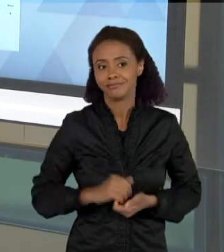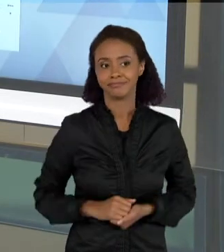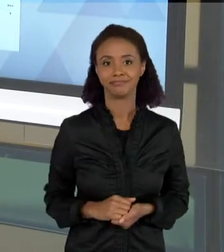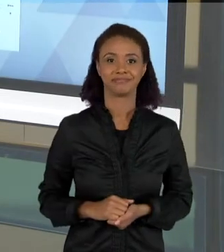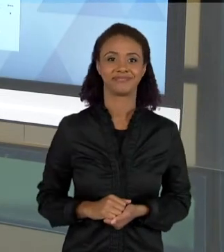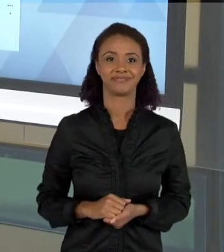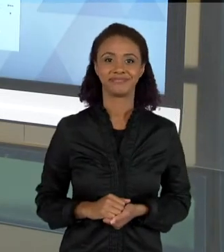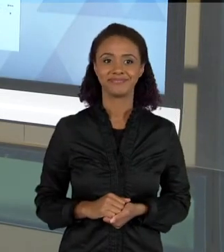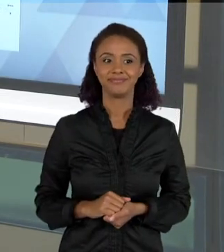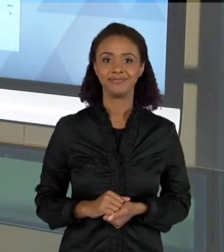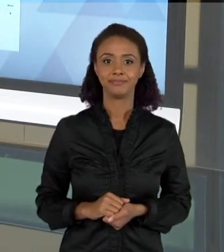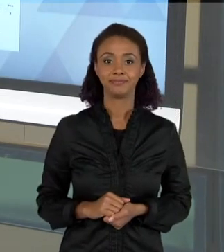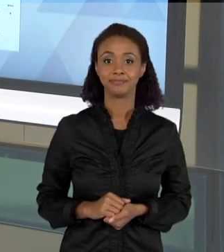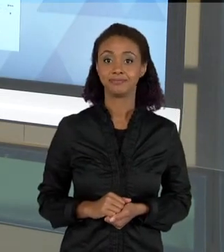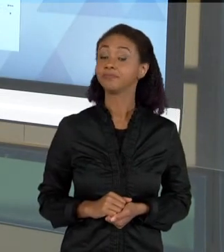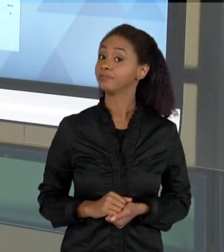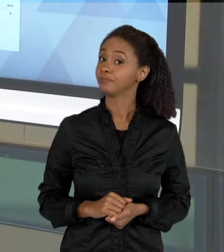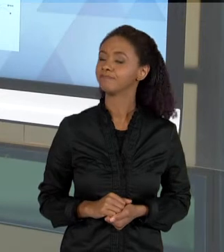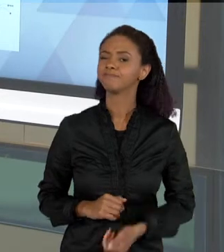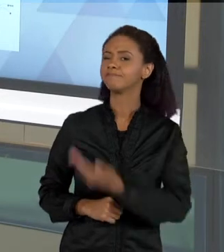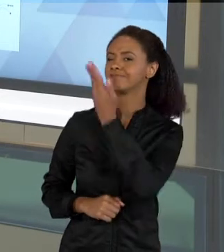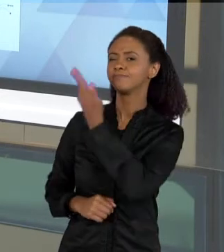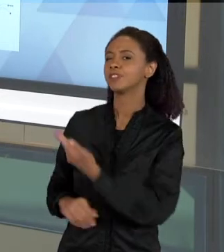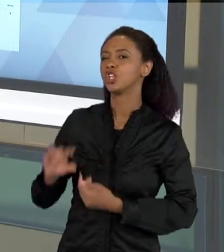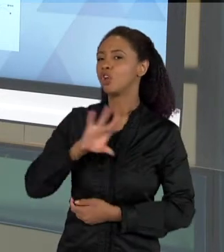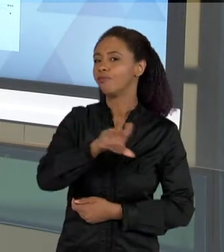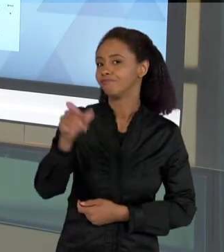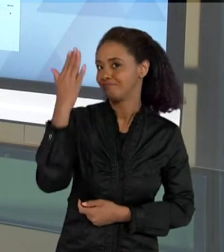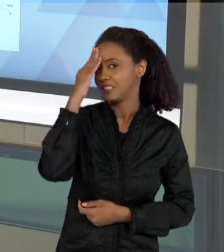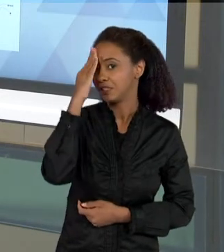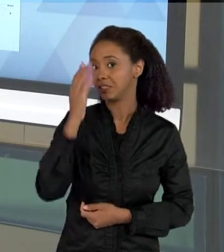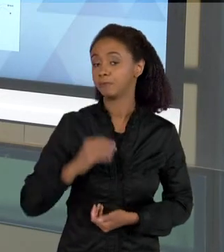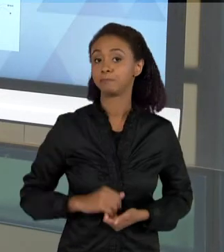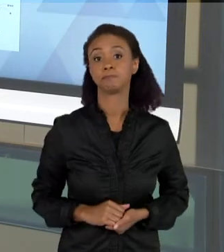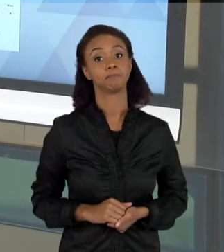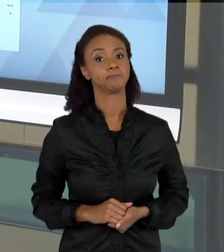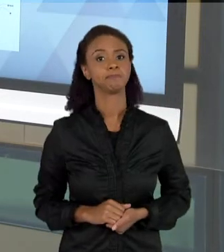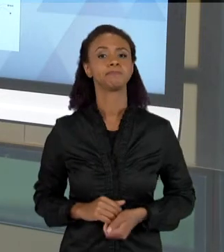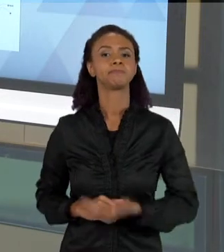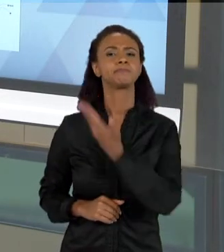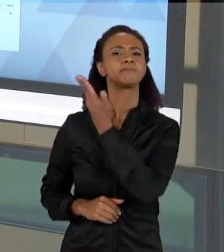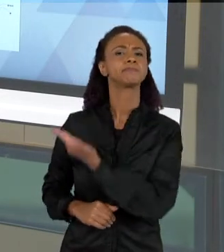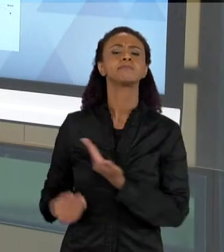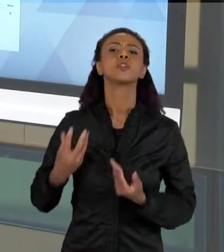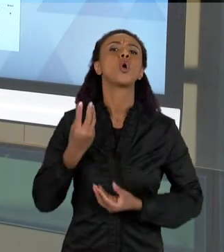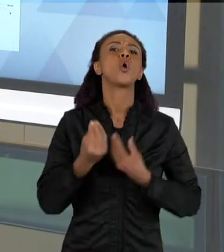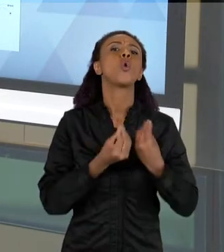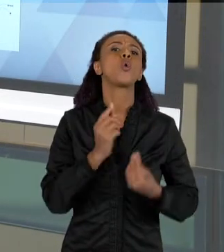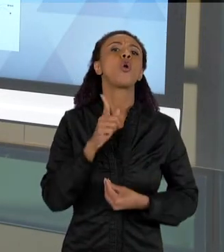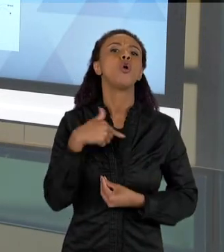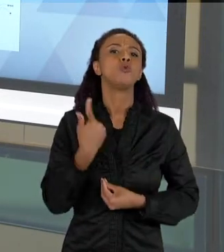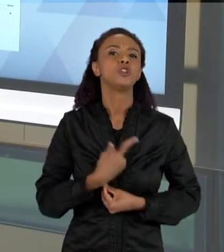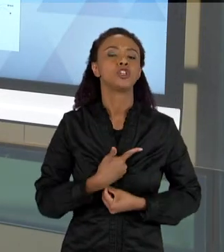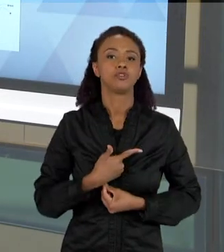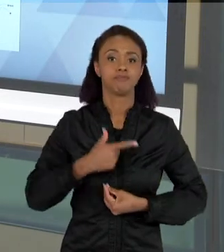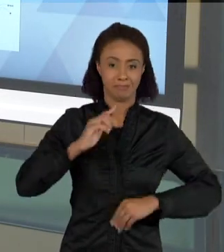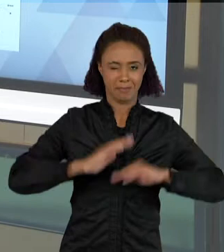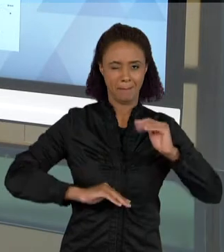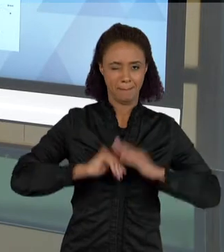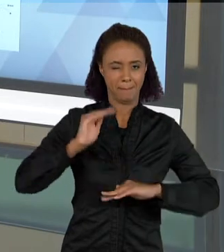AQUI, É SÓ PARA VOCÊS TEREM IDEIA DE COMO NÓS FAZEMOS ALGUMAS AVALIAÇÕES, AO LONGO DE UMA PRATICA INVESTIGATIVA, COMO